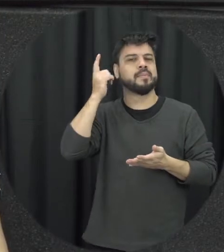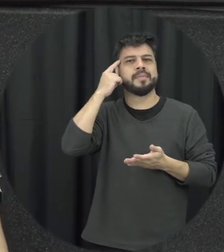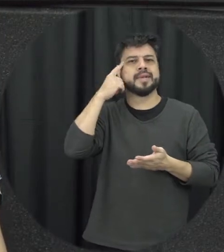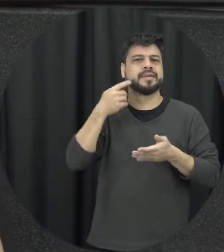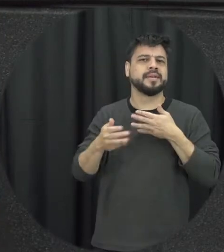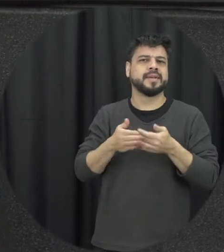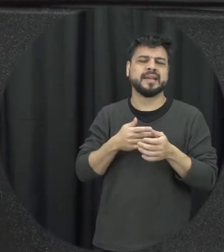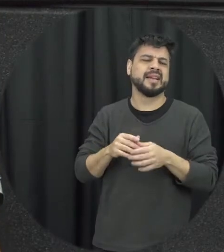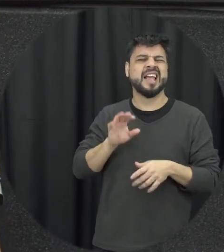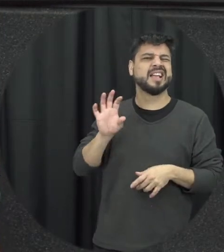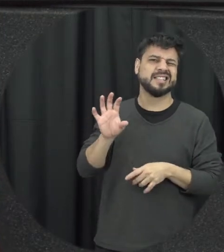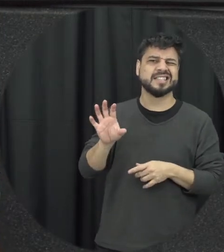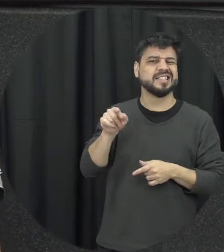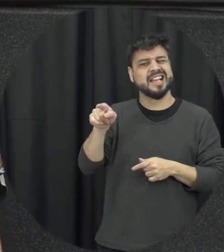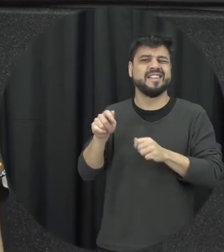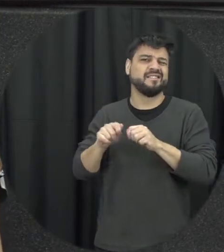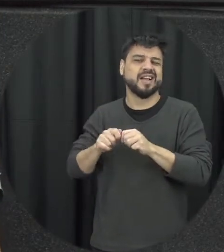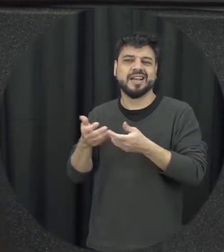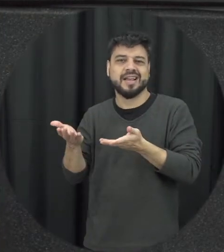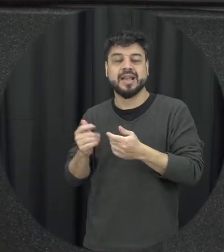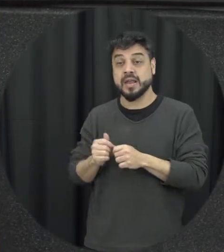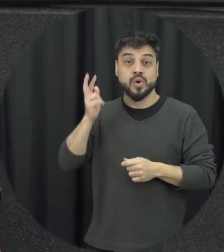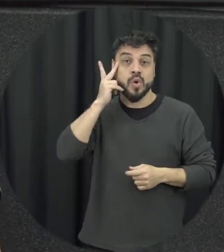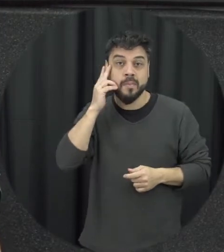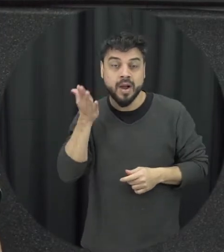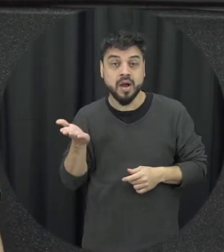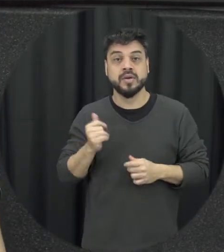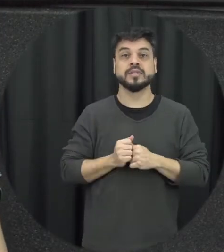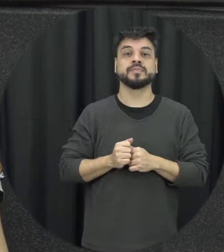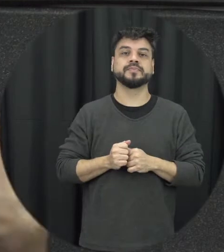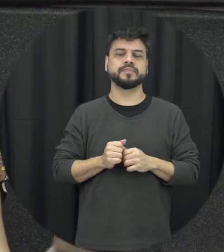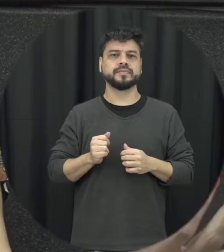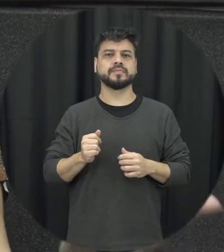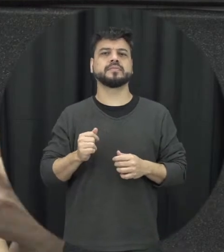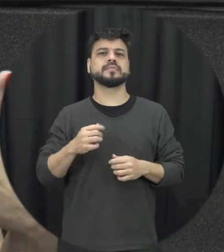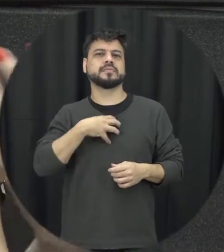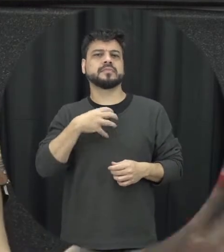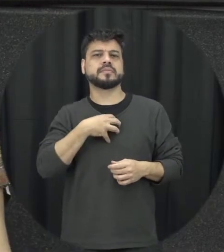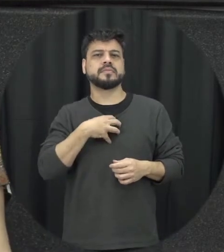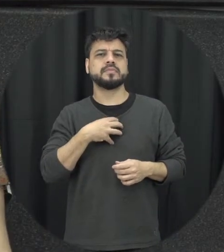banalizam é assim mesmo as pessoas se tratarem dessa forma e muitas vezes vem né os pais se